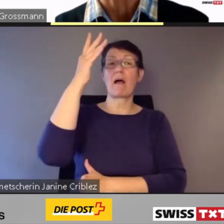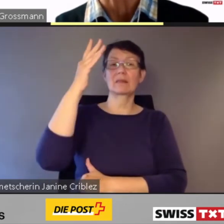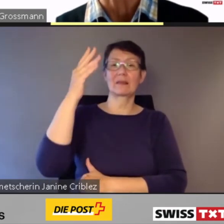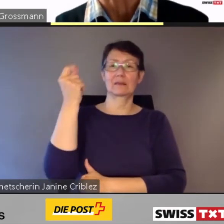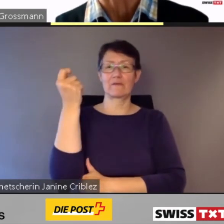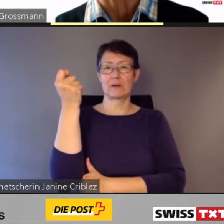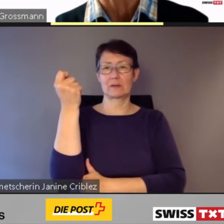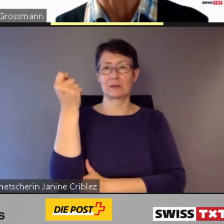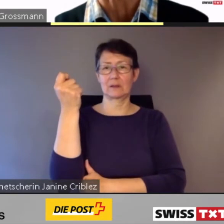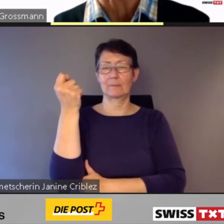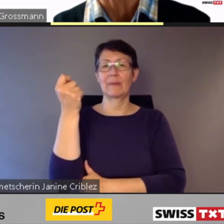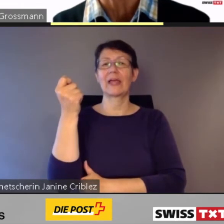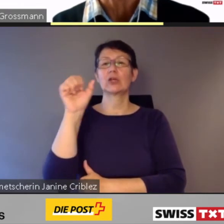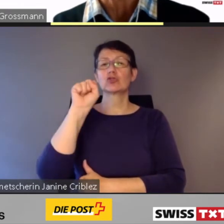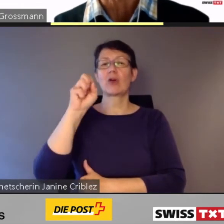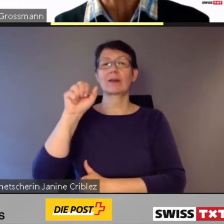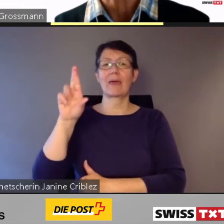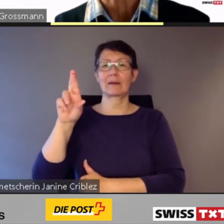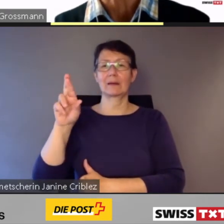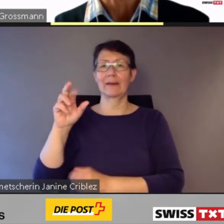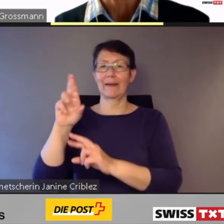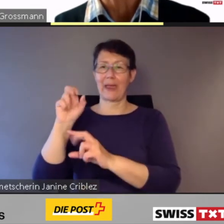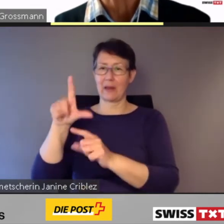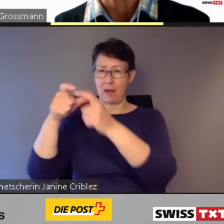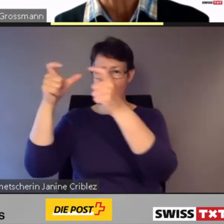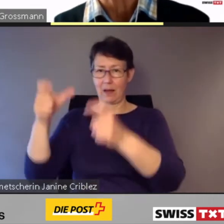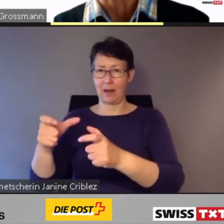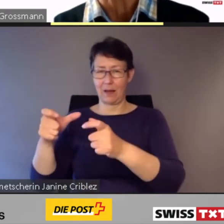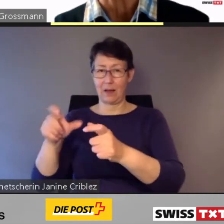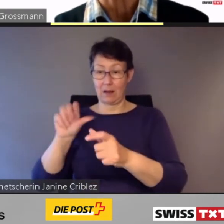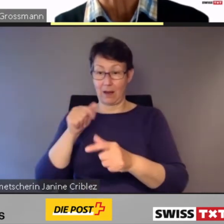für rund 1,3 Mrd. Fr. bei Stadler Rail.